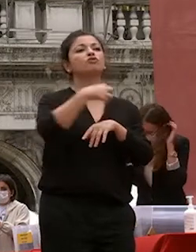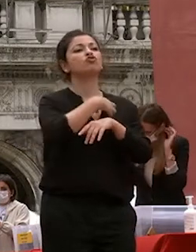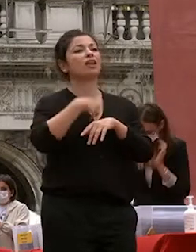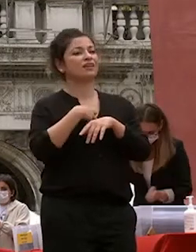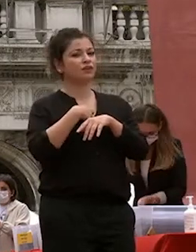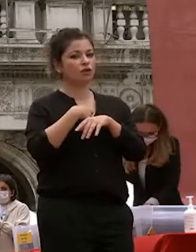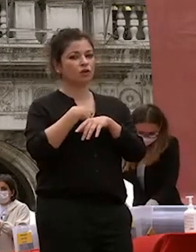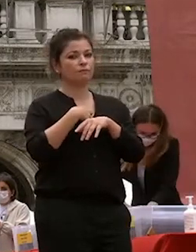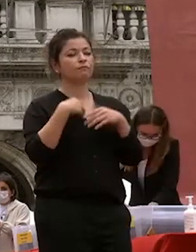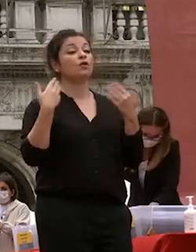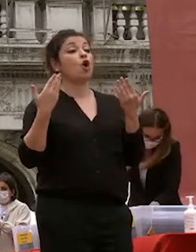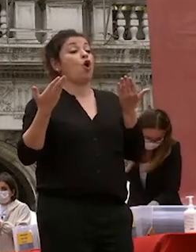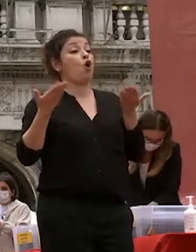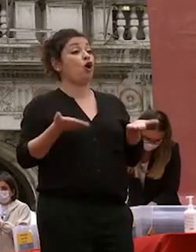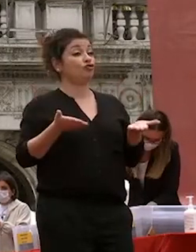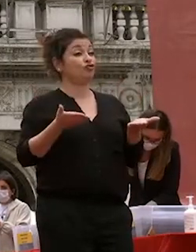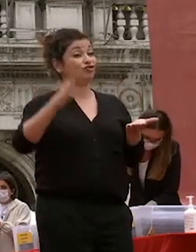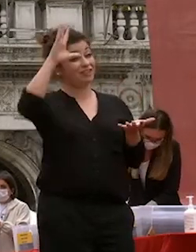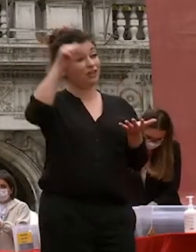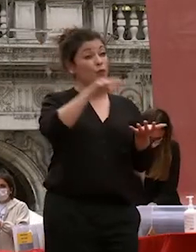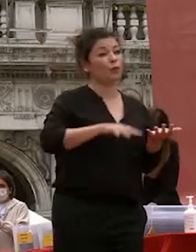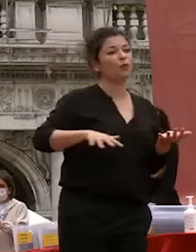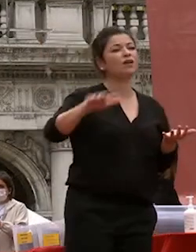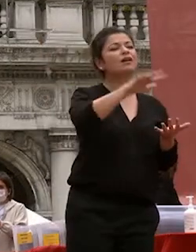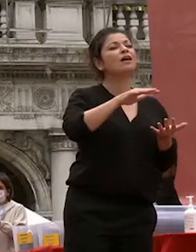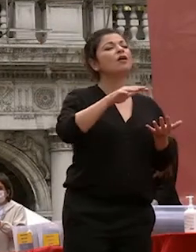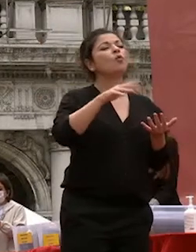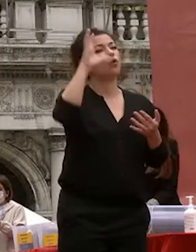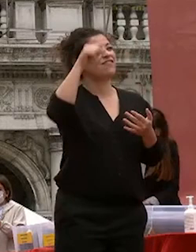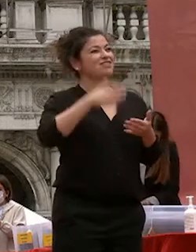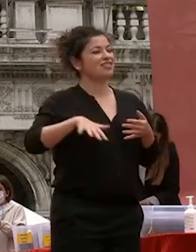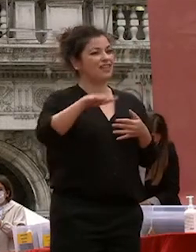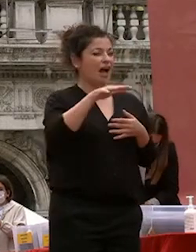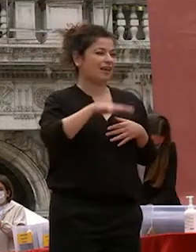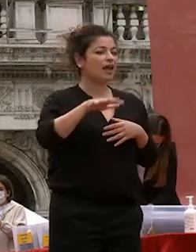oggi nel nostro ateneo le discipline umanistiche non sono in opposizione a